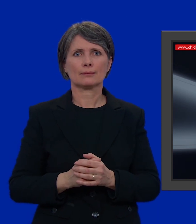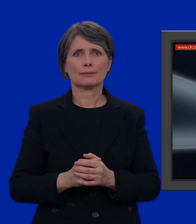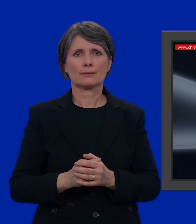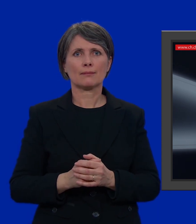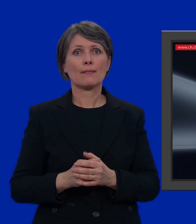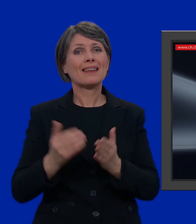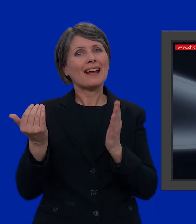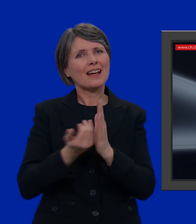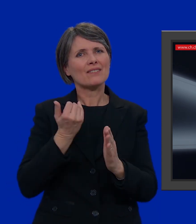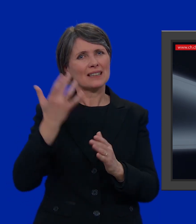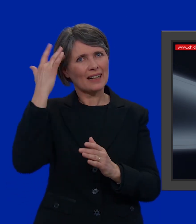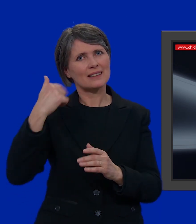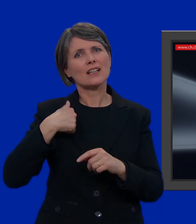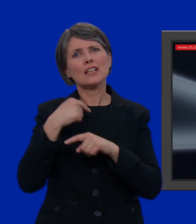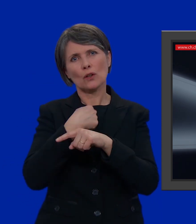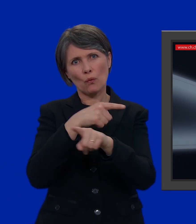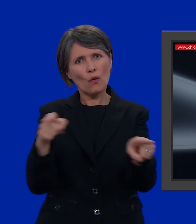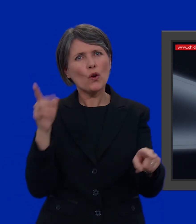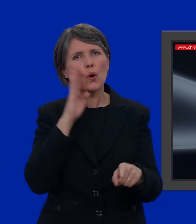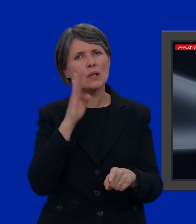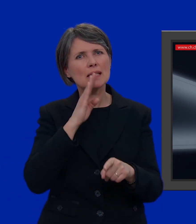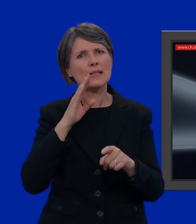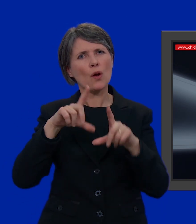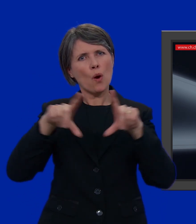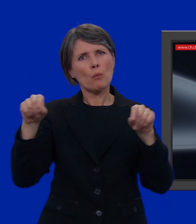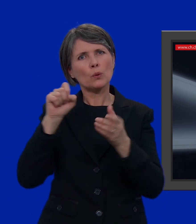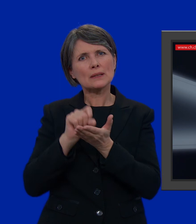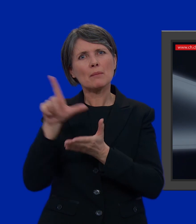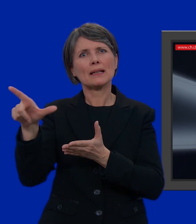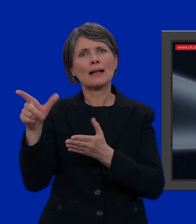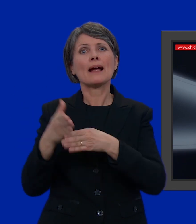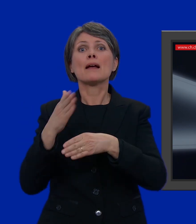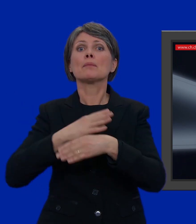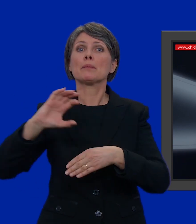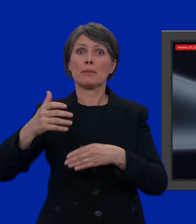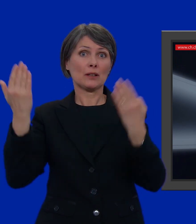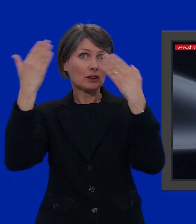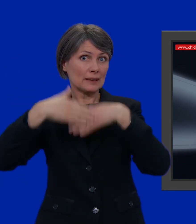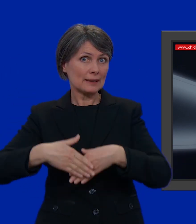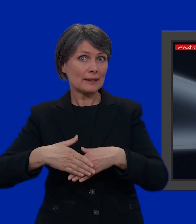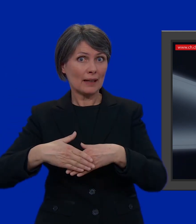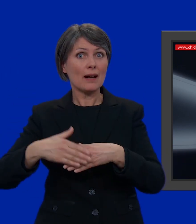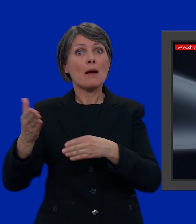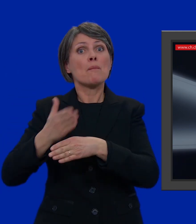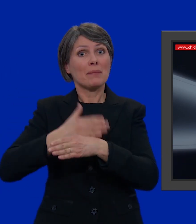Per non correre rischi, vi consiglio di inviare la busta entro il mercoledì sera prima delle elezioni, se optate per la posta A.